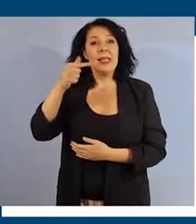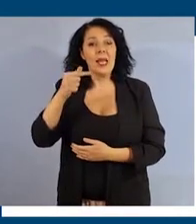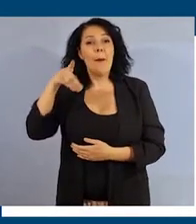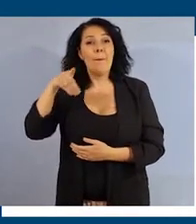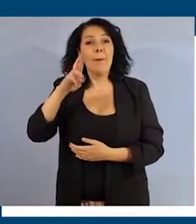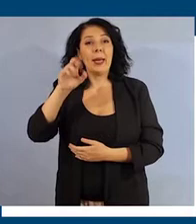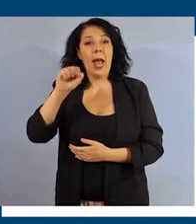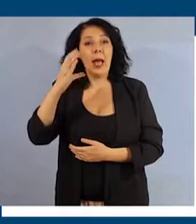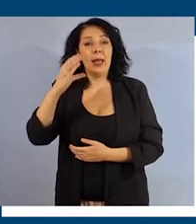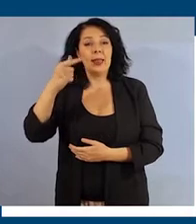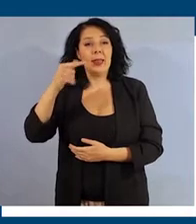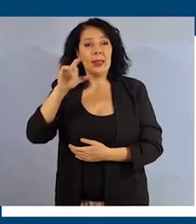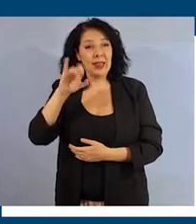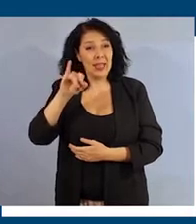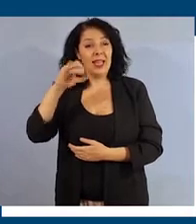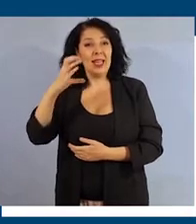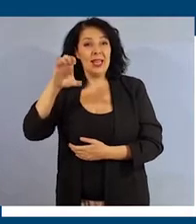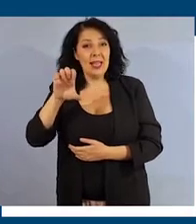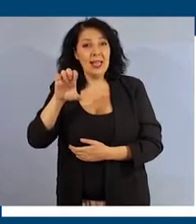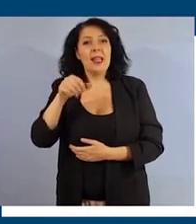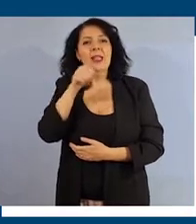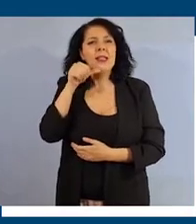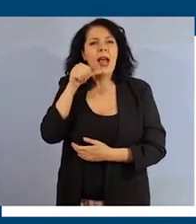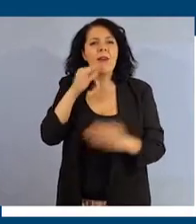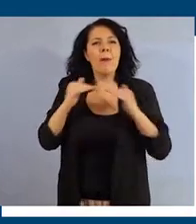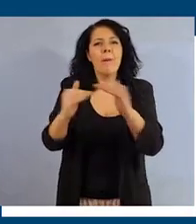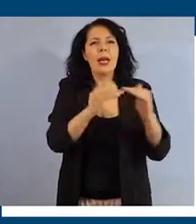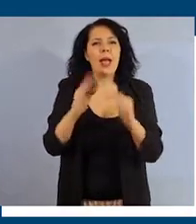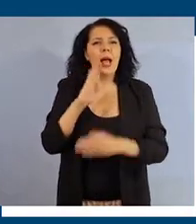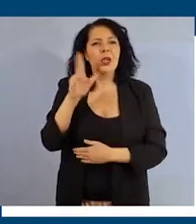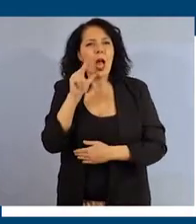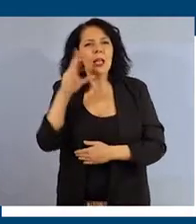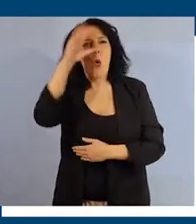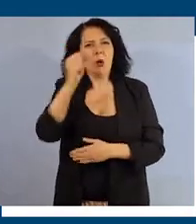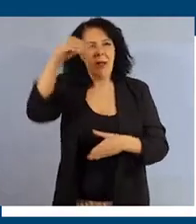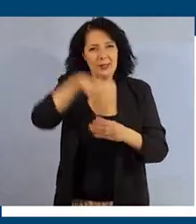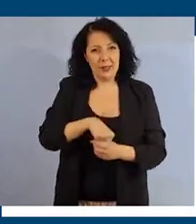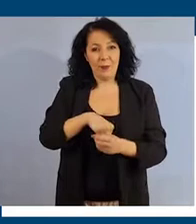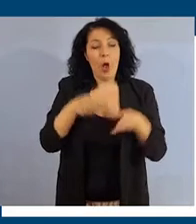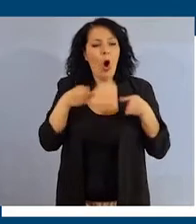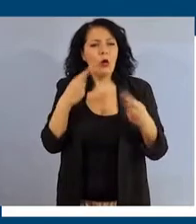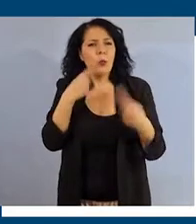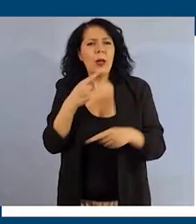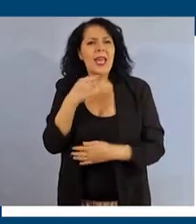legate all'inclusione e alla parità di genere nelle università. Il corso è rivolto alla comunità accademica.